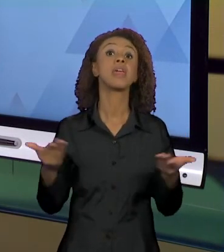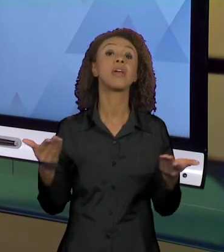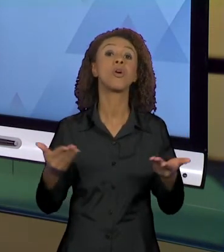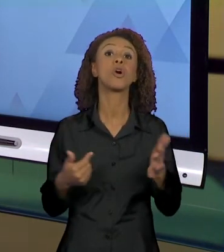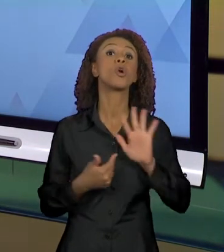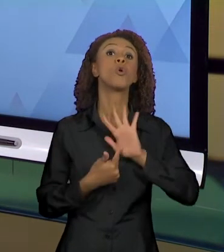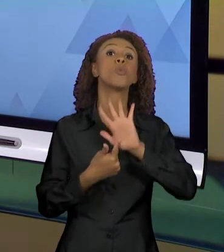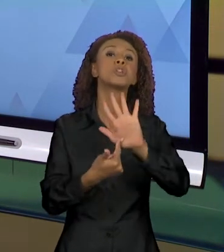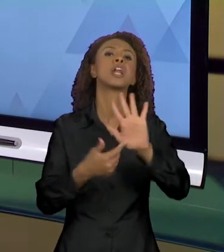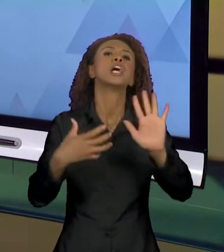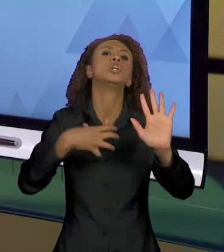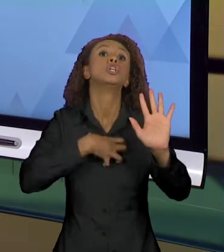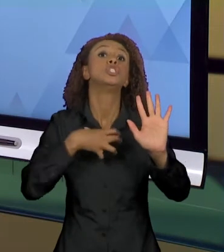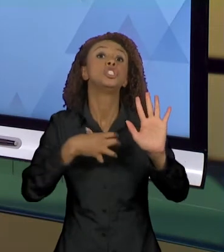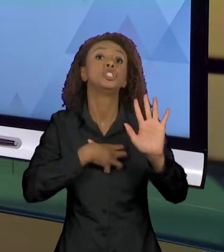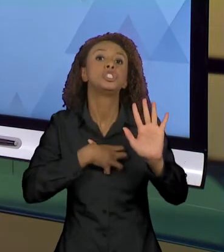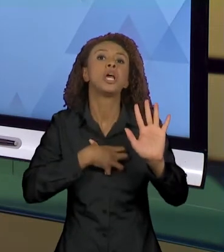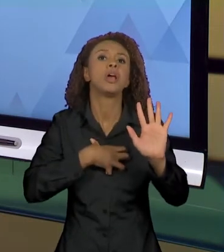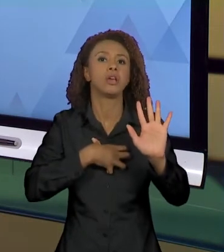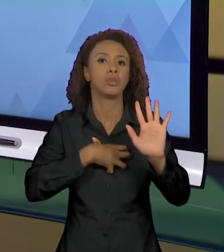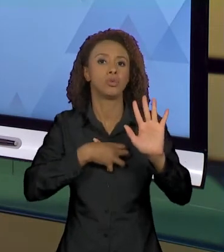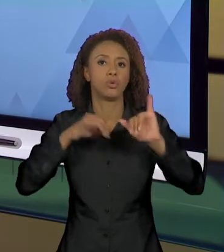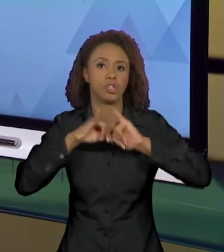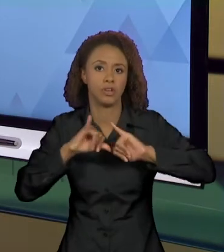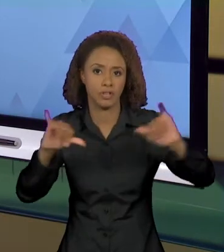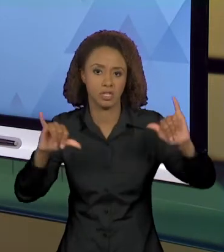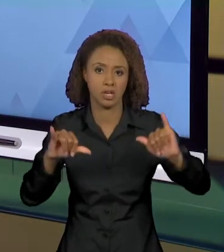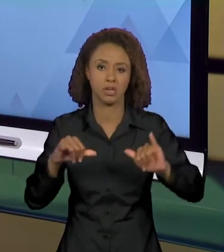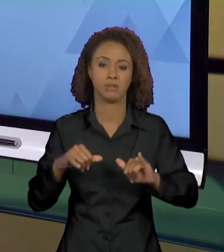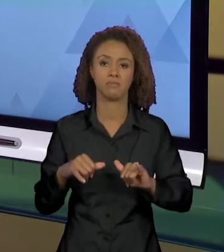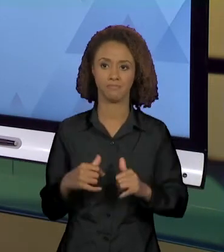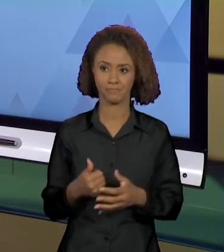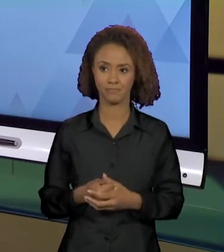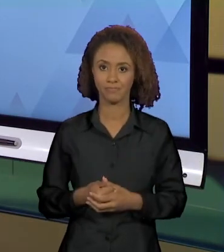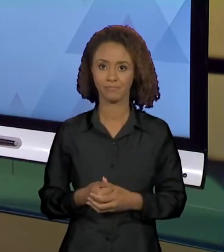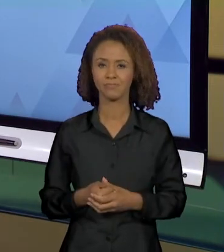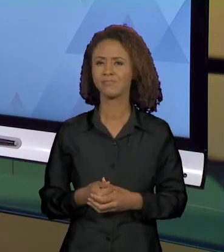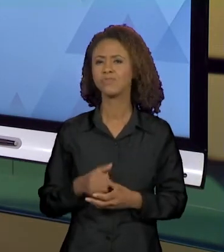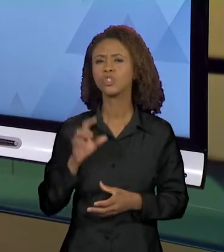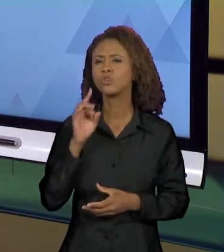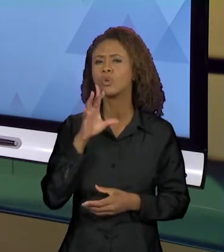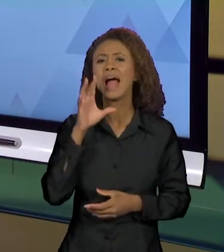DIZER QUE EU ENCONTREI FAZENDO UMA RÁPIDA BUSCA